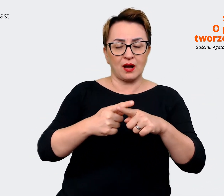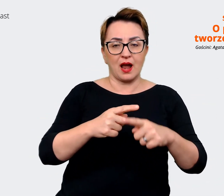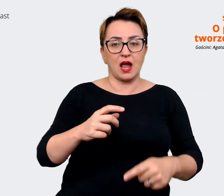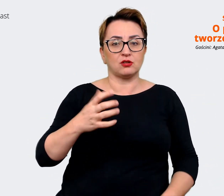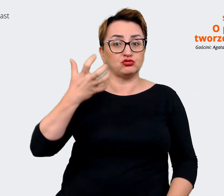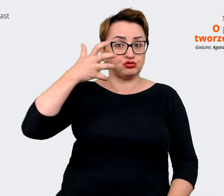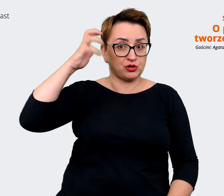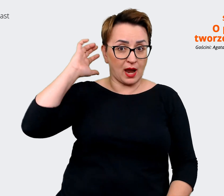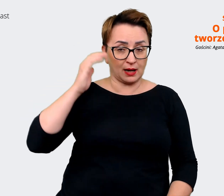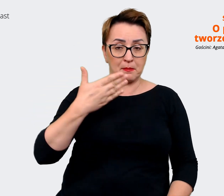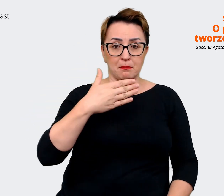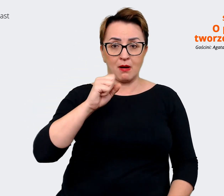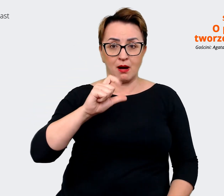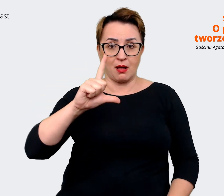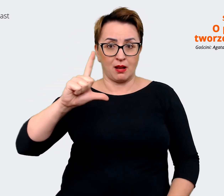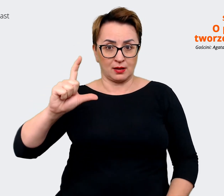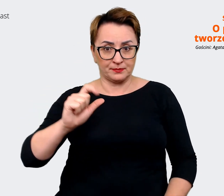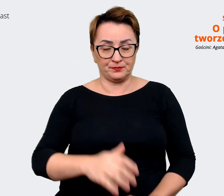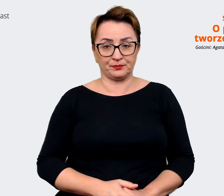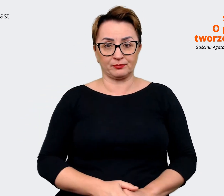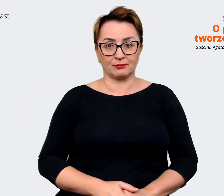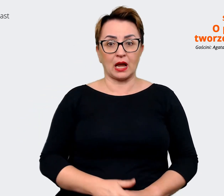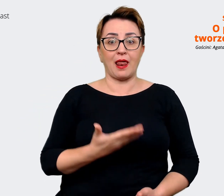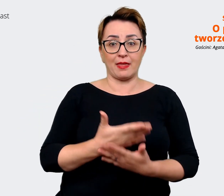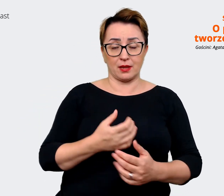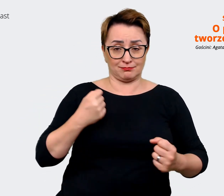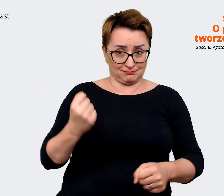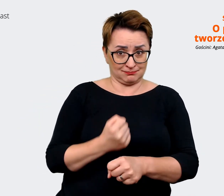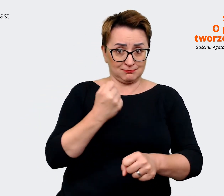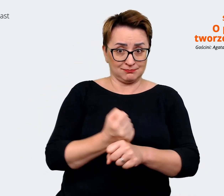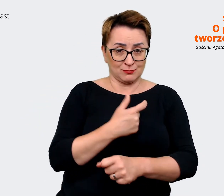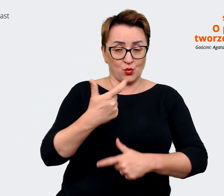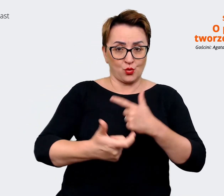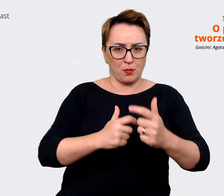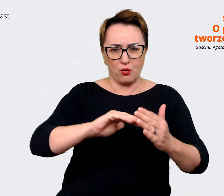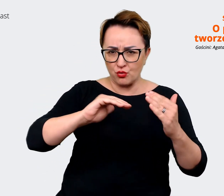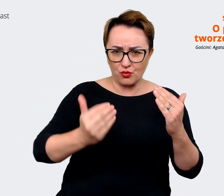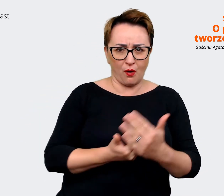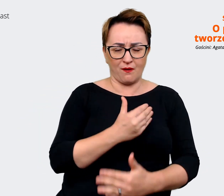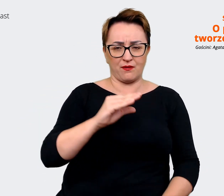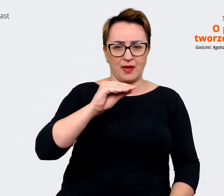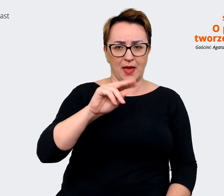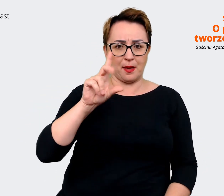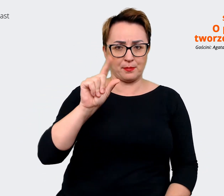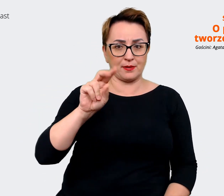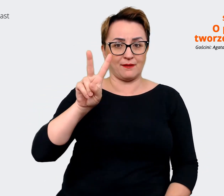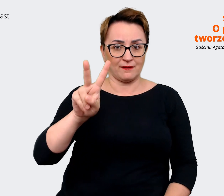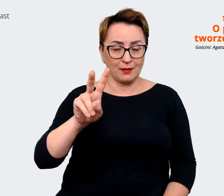wypracowanie nowego Employer Value Proposition, bo w Allegro rzeczywiście regularnie pracujemy